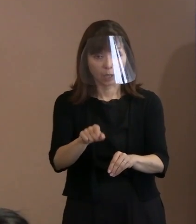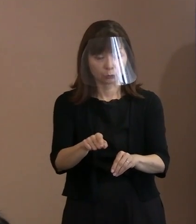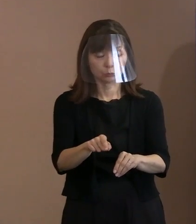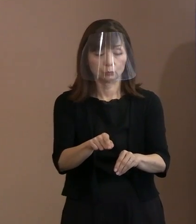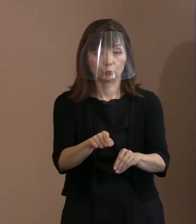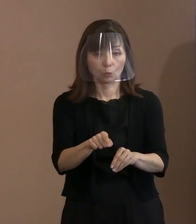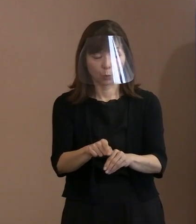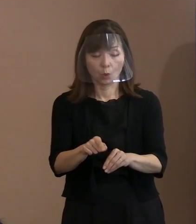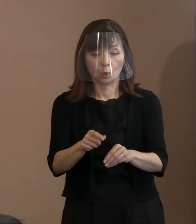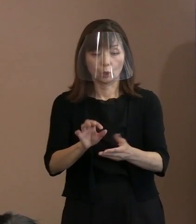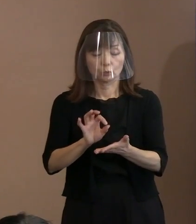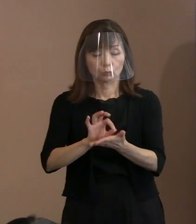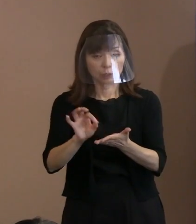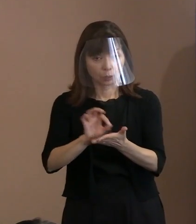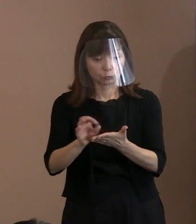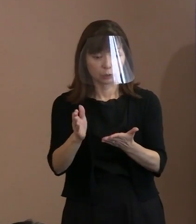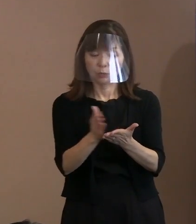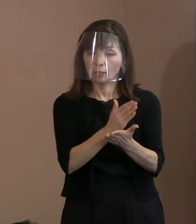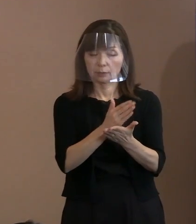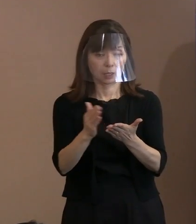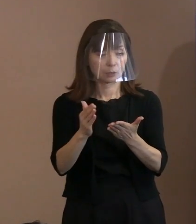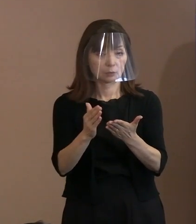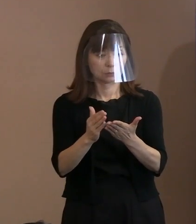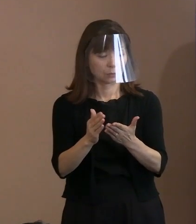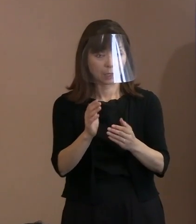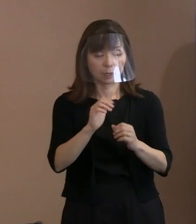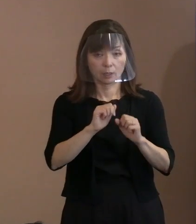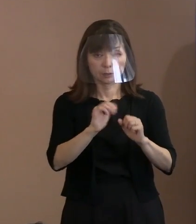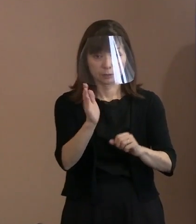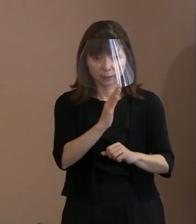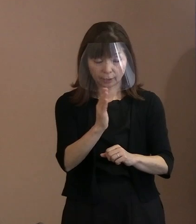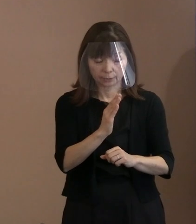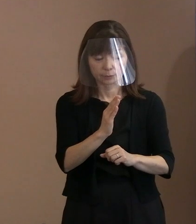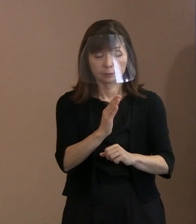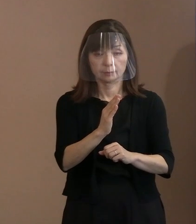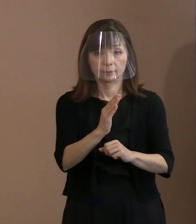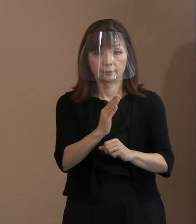持たせないようにすると､ そういったことにしないと誤った 判断っていうことが､